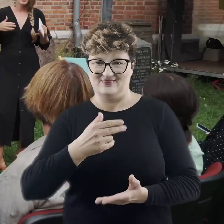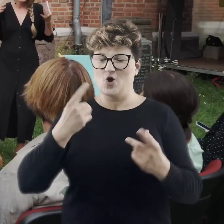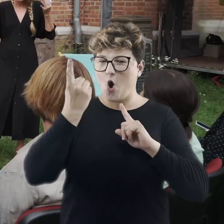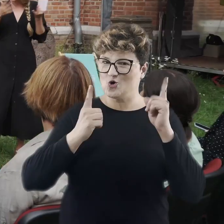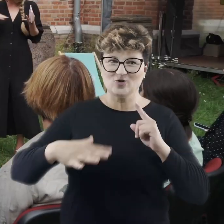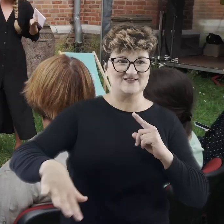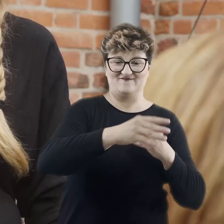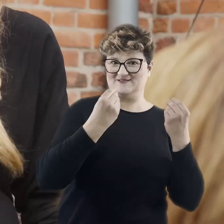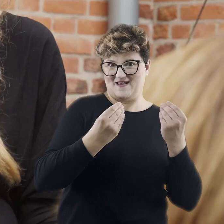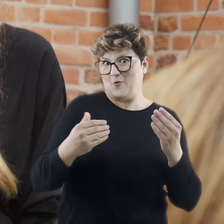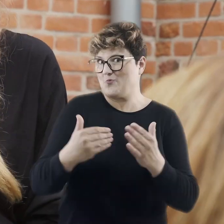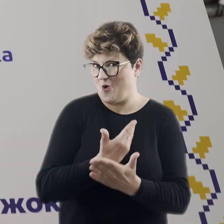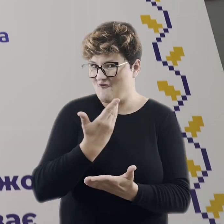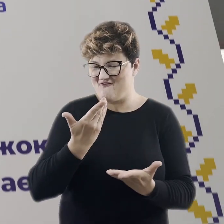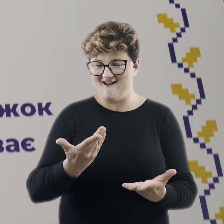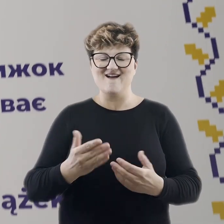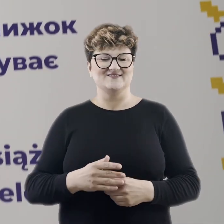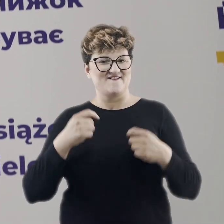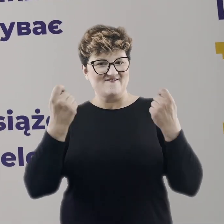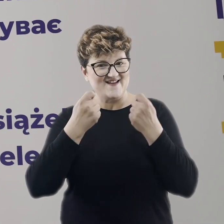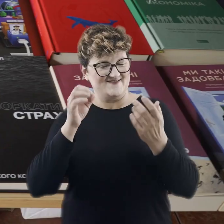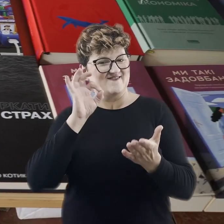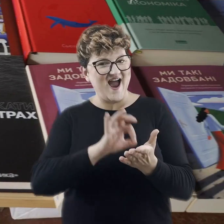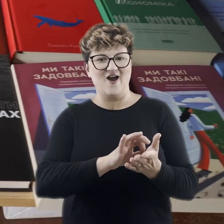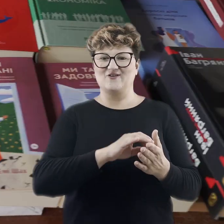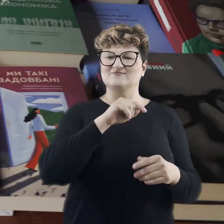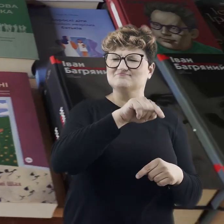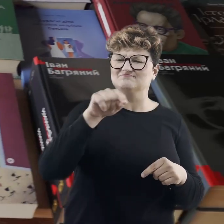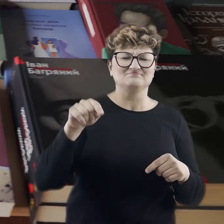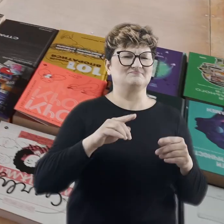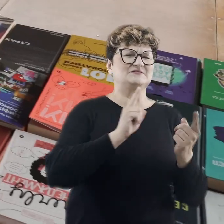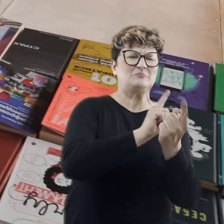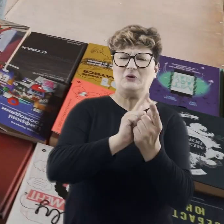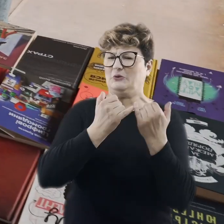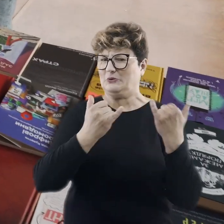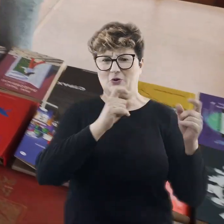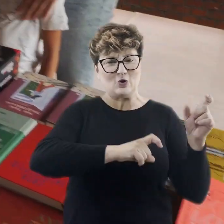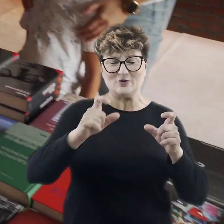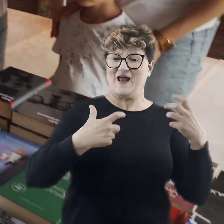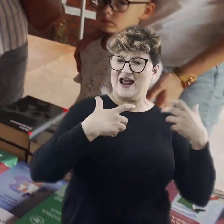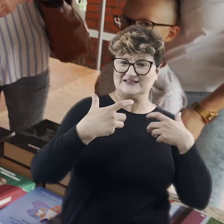To nowość podczas tego festiwalu. Mieliśmy tam możliwość spotkania się z różnego rodzaju artystami, uczestniczyć